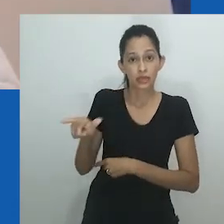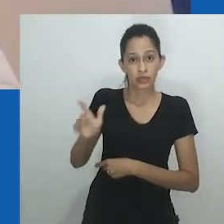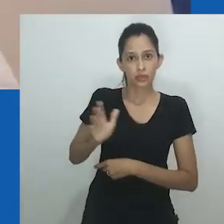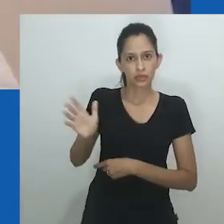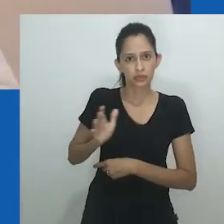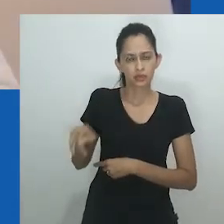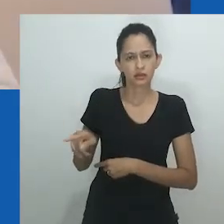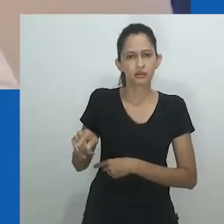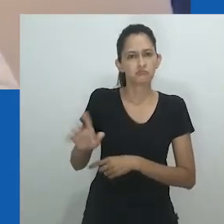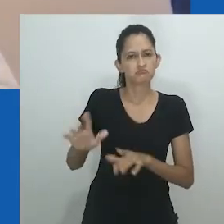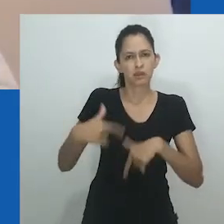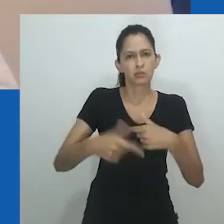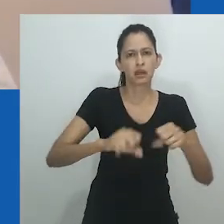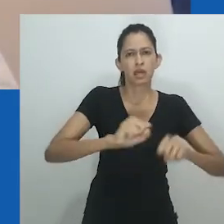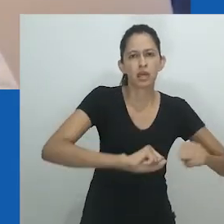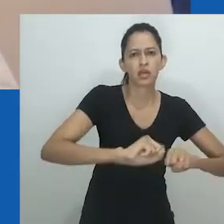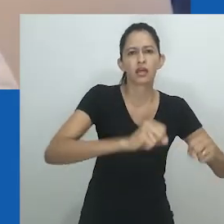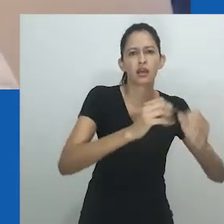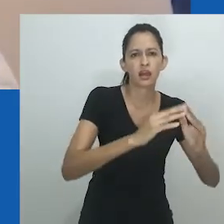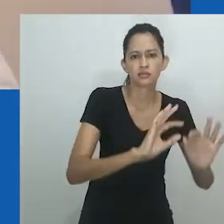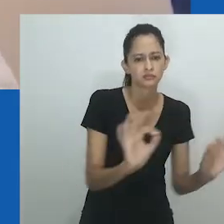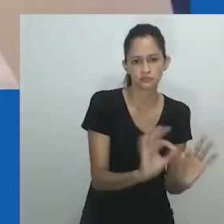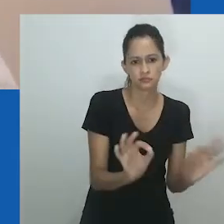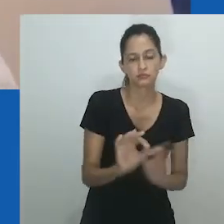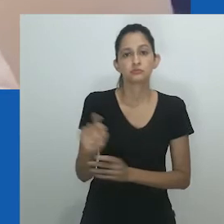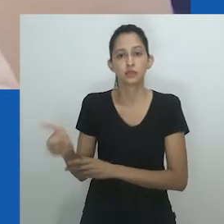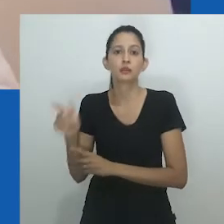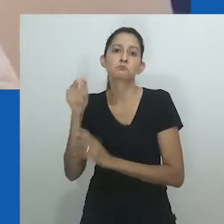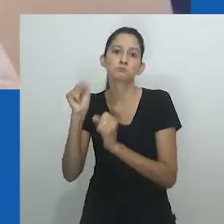A riqueza oferecia para as mulheres oportunidades para elas que tivessem esposas.